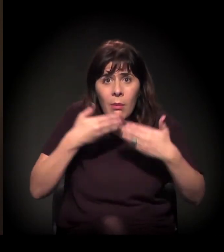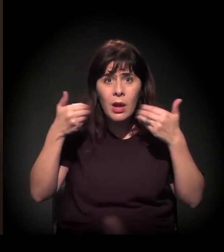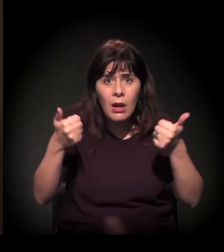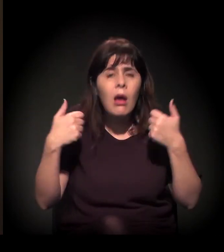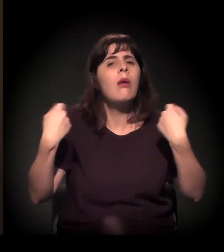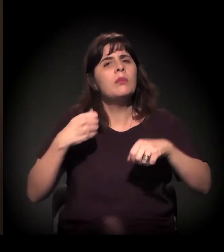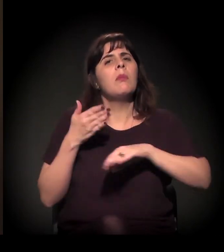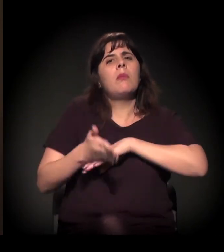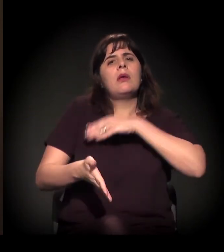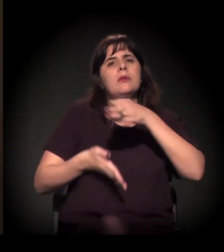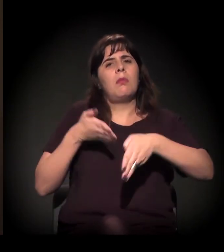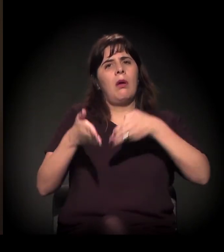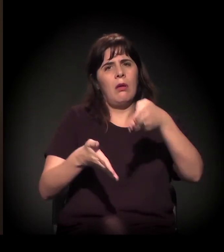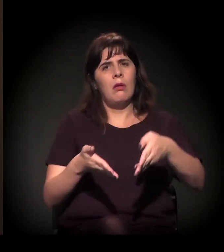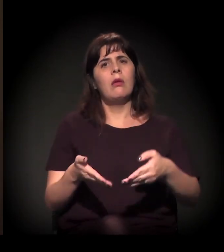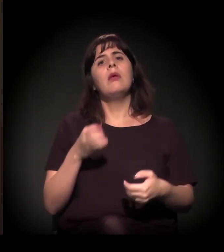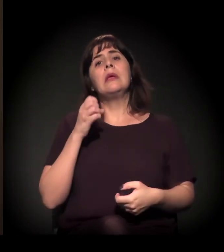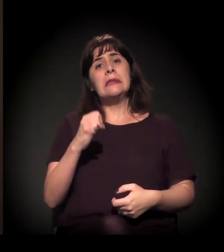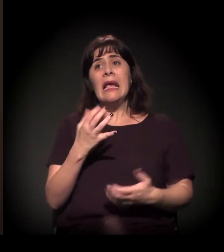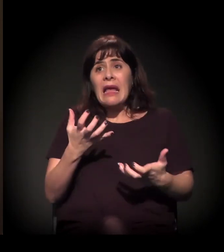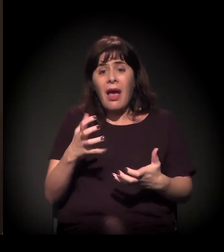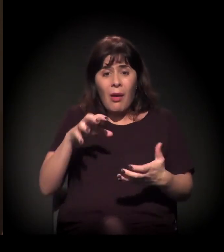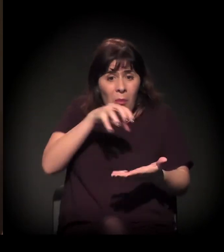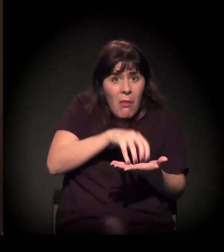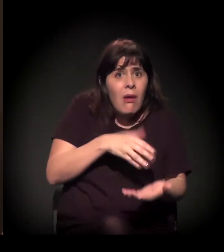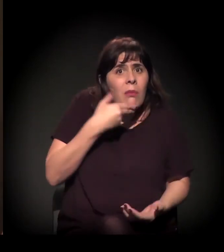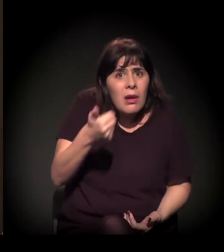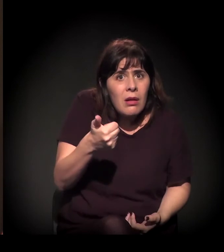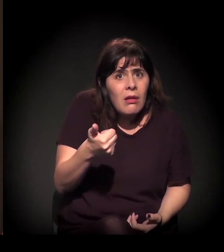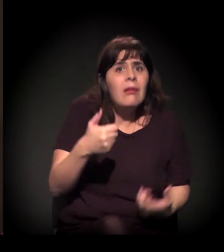Se você quer um bairro melhor − todos nós queremos −, participe.